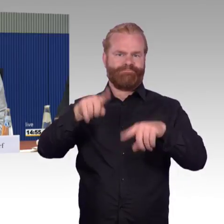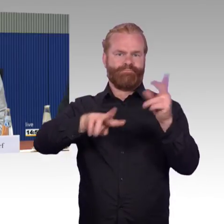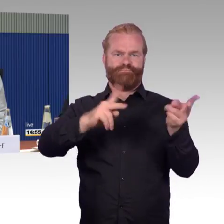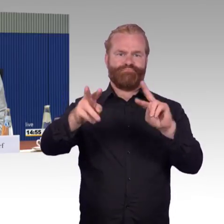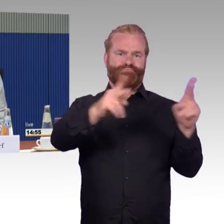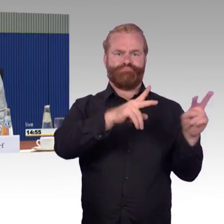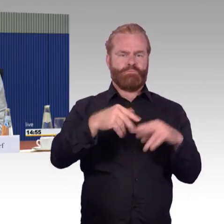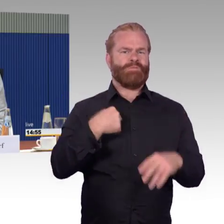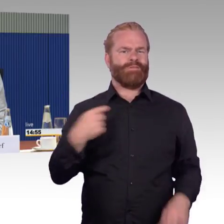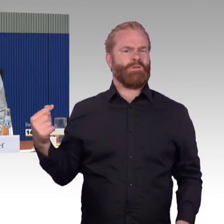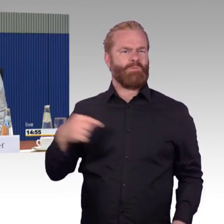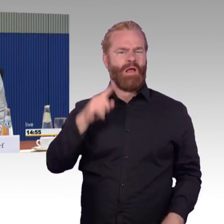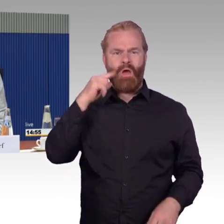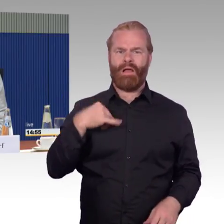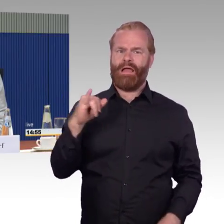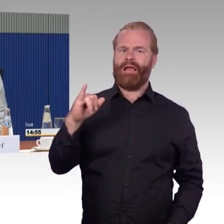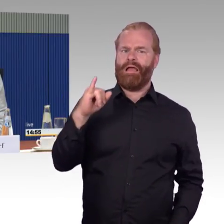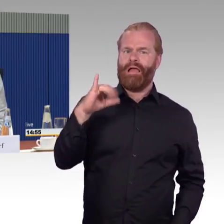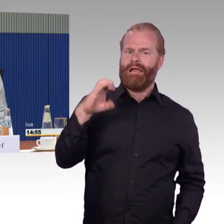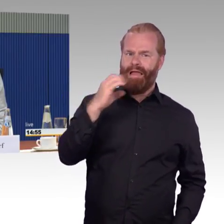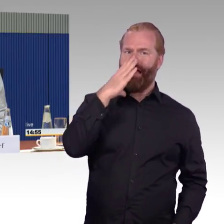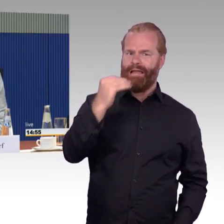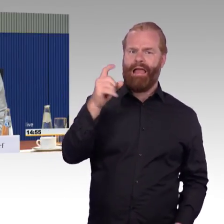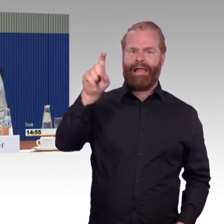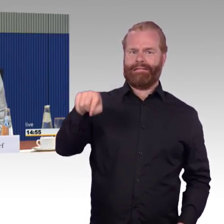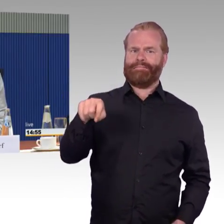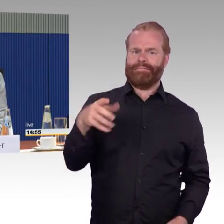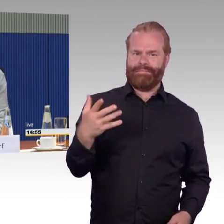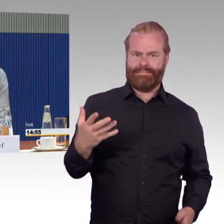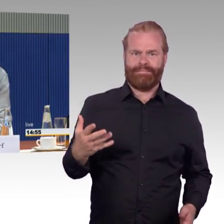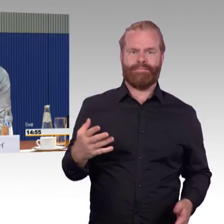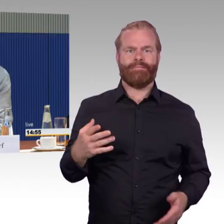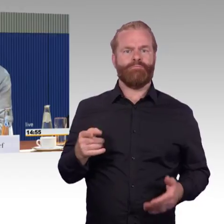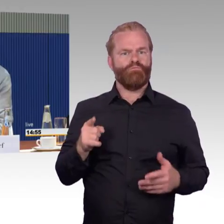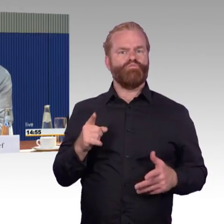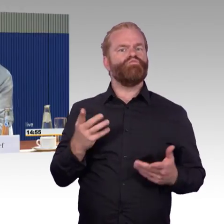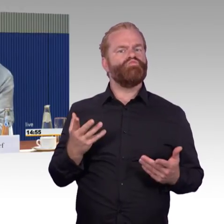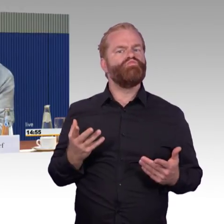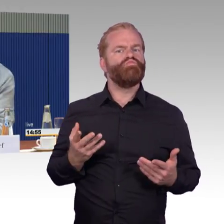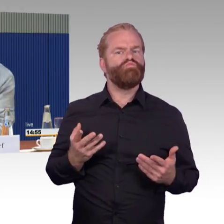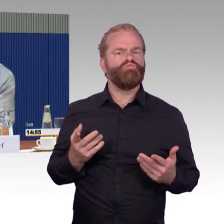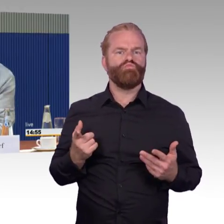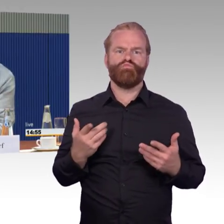mit dem kann ich mit dem Rollstuhl bedingungslos fahren. Ich habe in dem Schreiben,